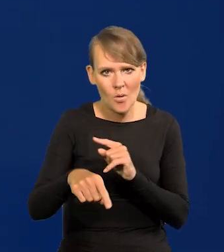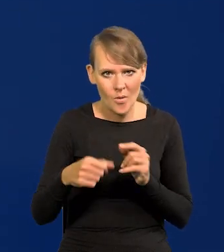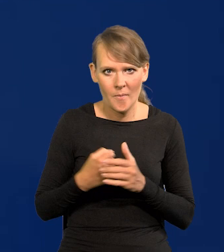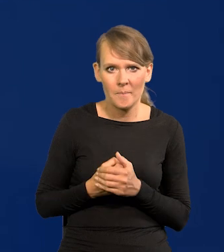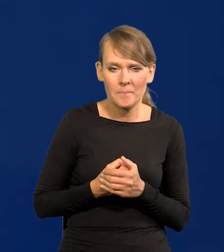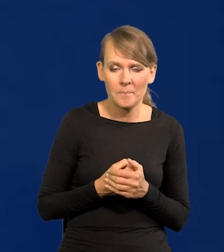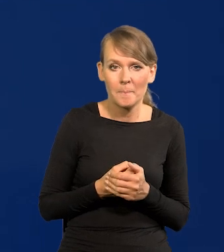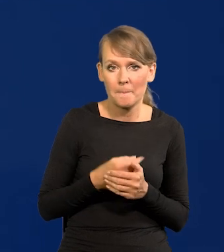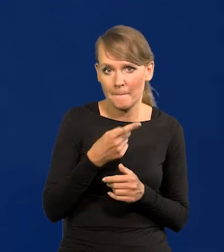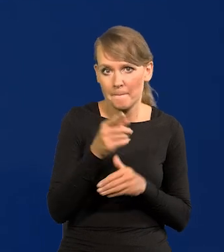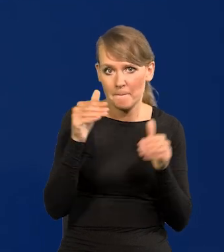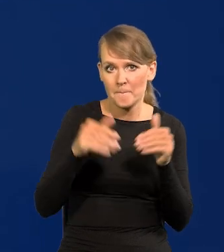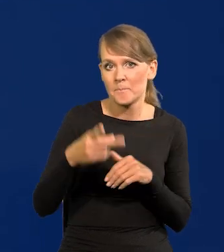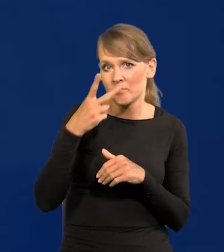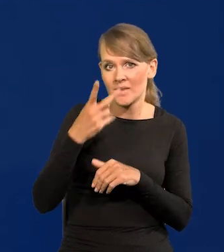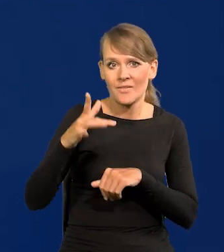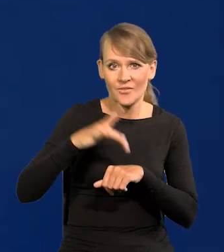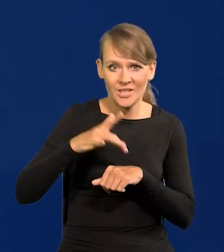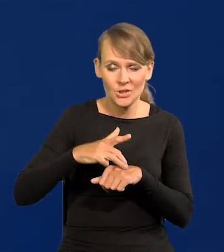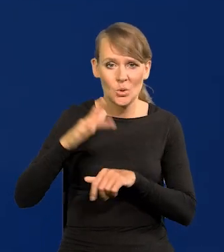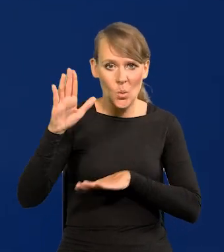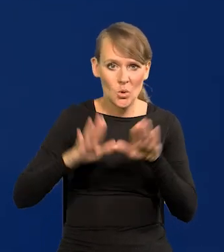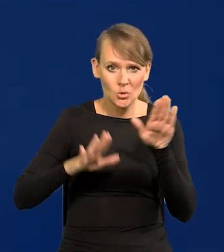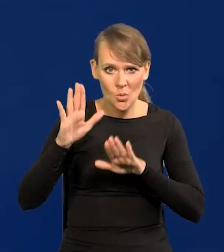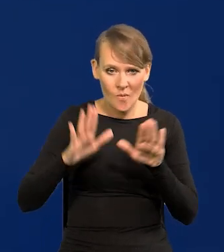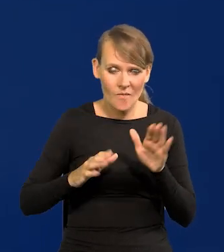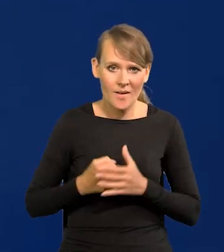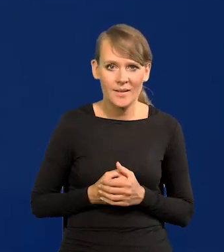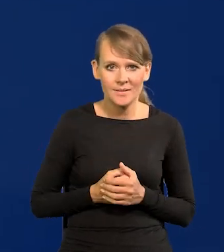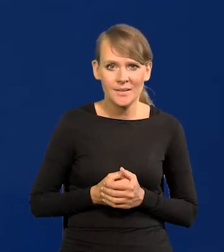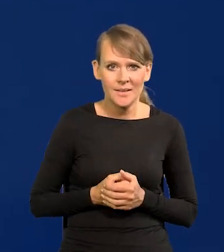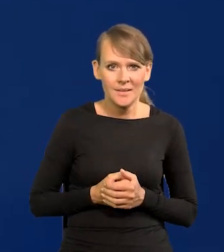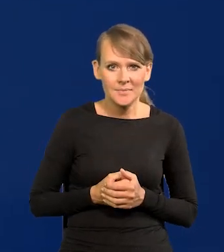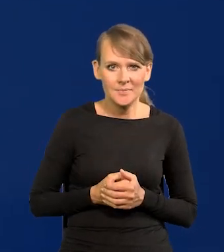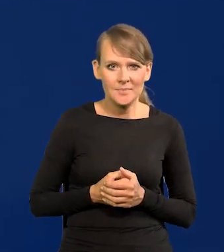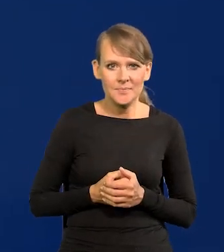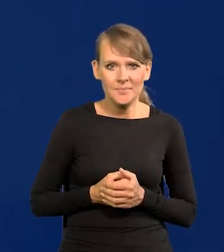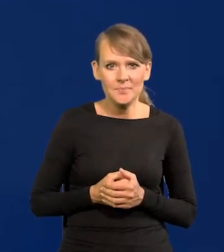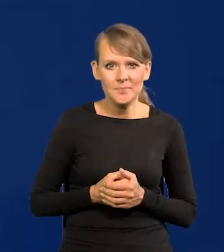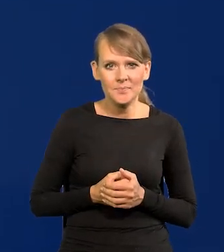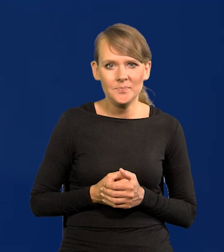Jak państwo zobaczą wyniki głosowania z opóźnieniem,